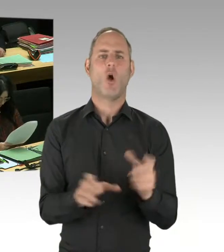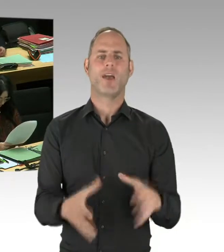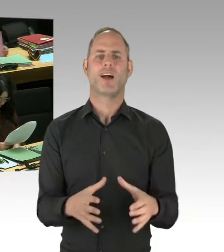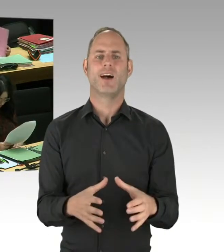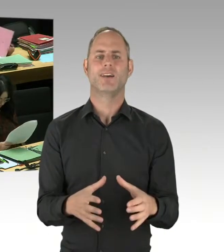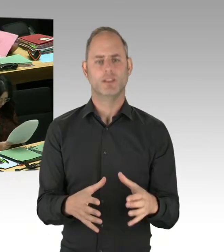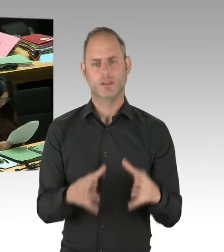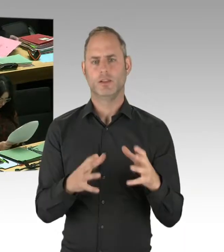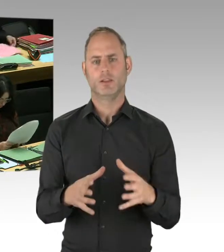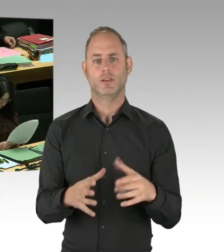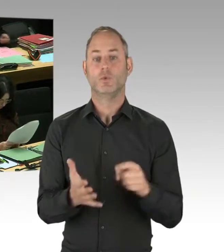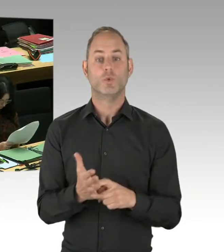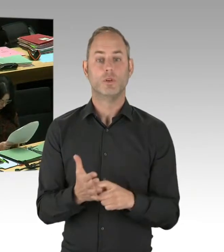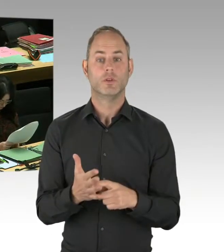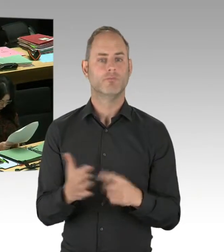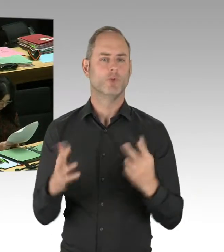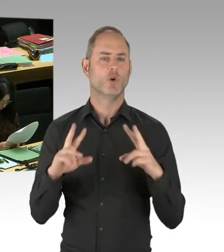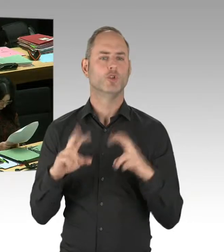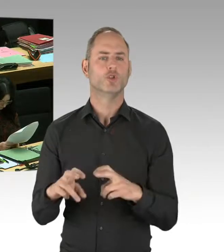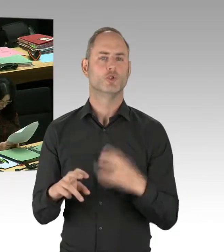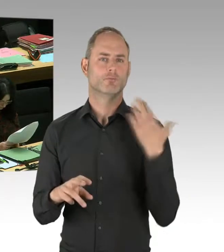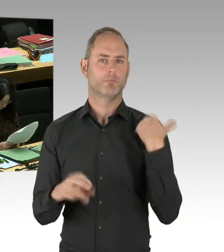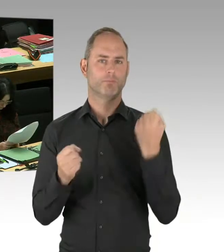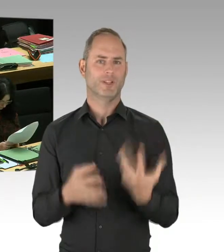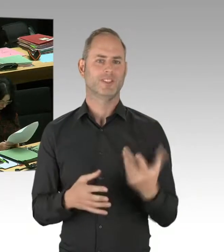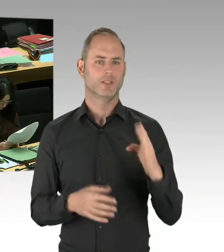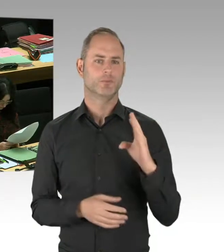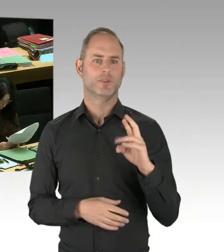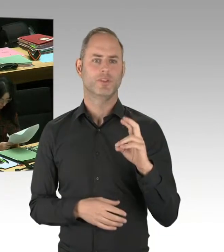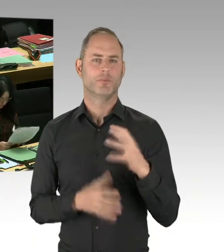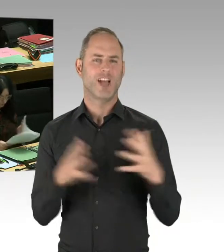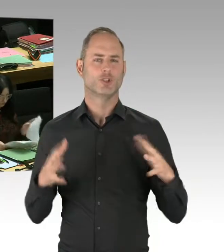dass die Räumlichkeiten nicht in Ordnung waren und dass auch die Ausrüstung der Polizei unzureichend war.